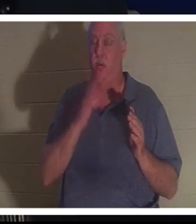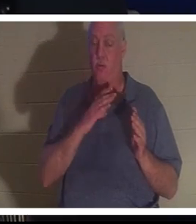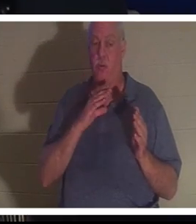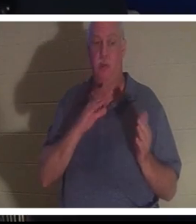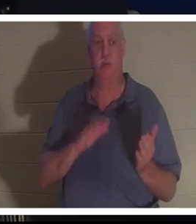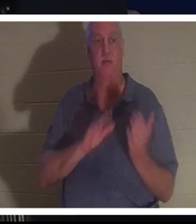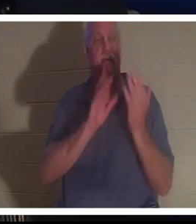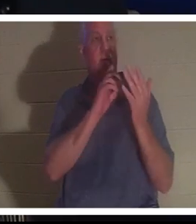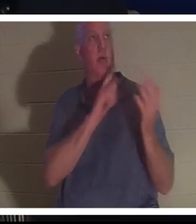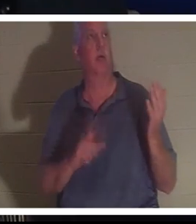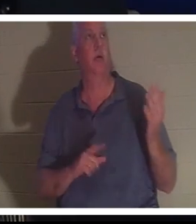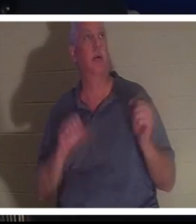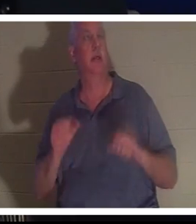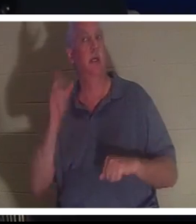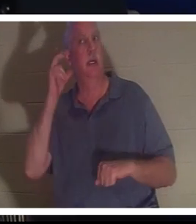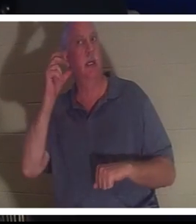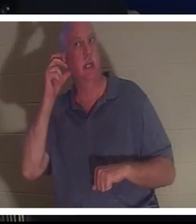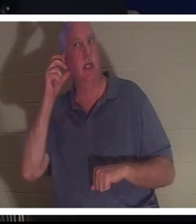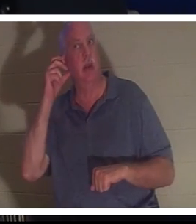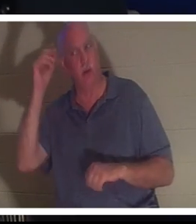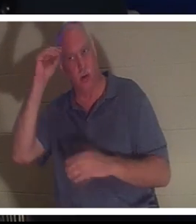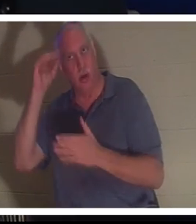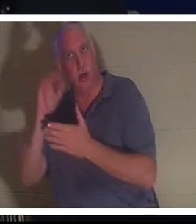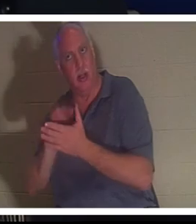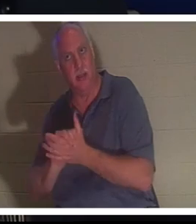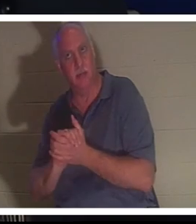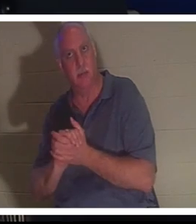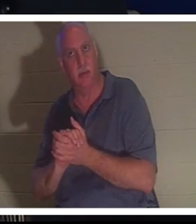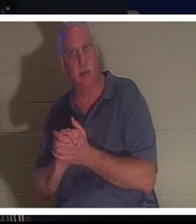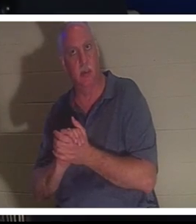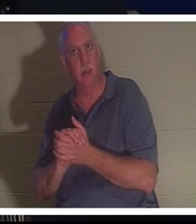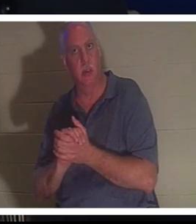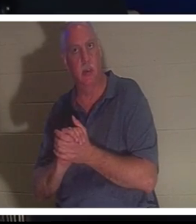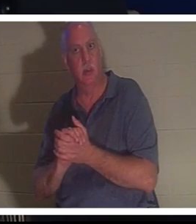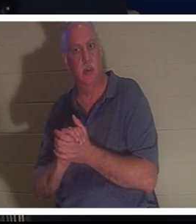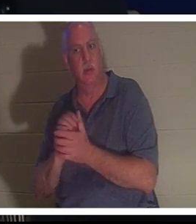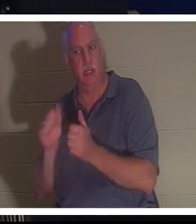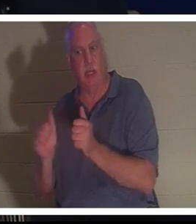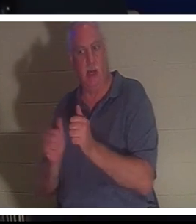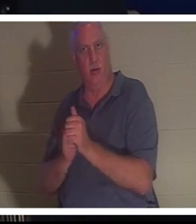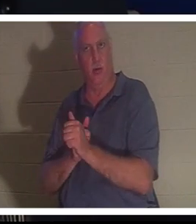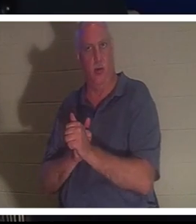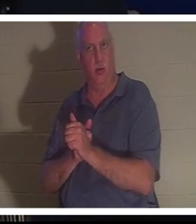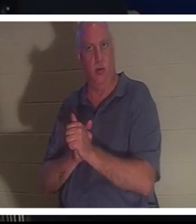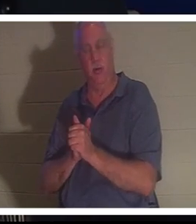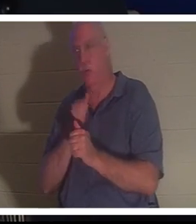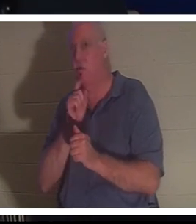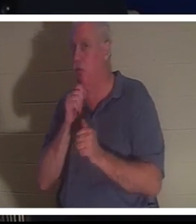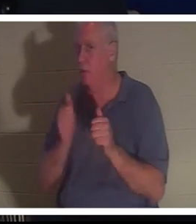Elle pouvait entendre Bahra, son mari derrière elle. Vous savez qu'il n'était pas derrière elle, mais elle pouvait entendre